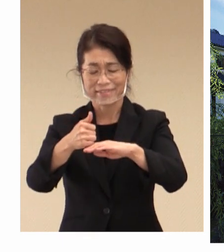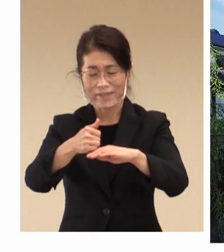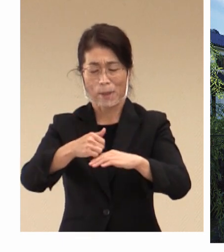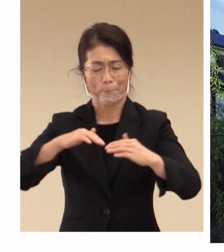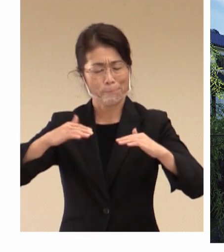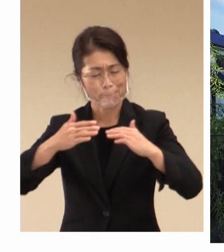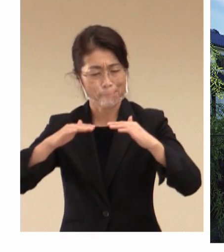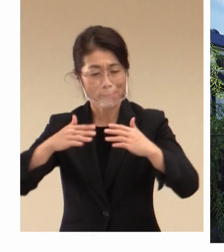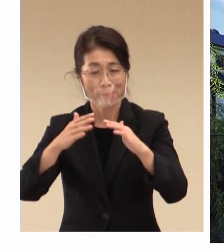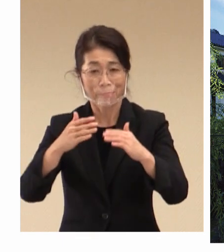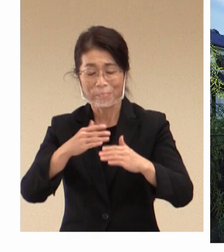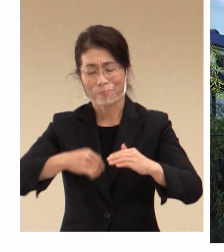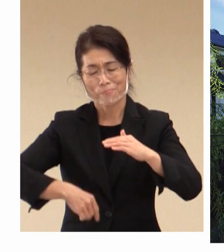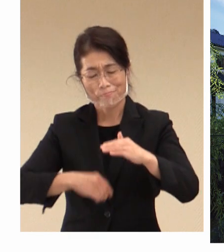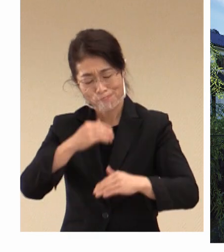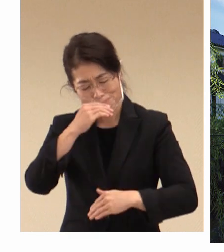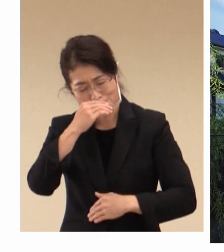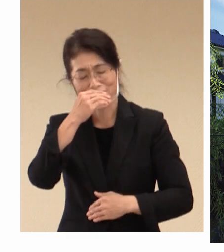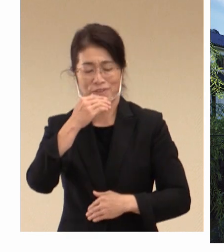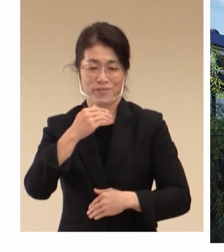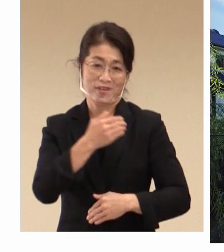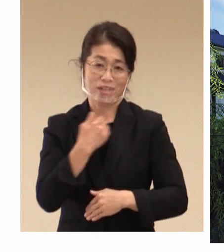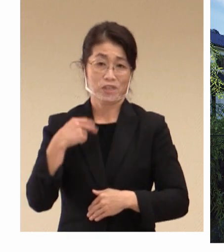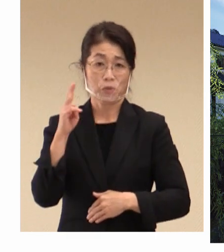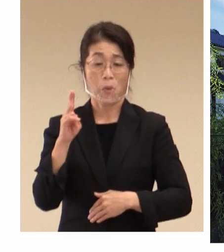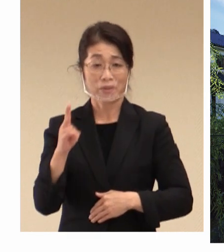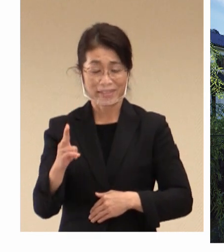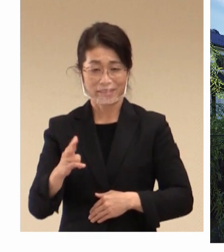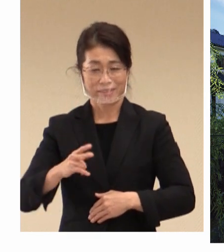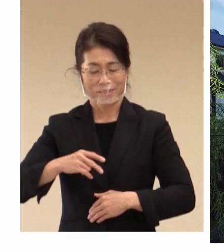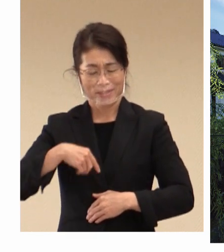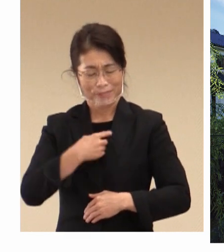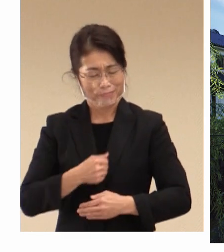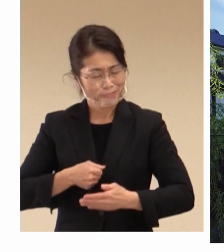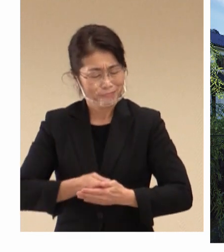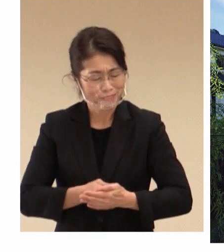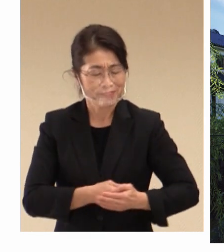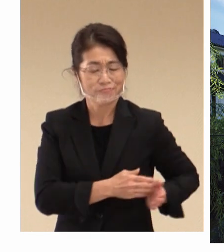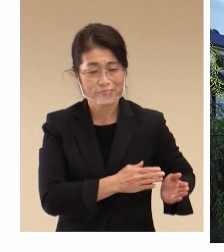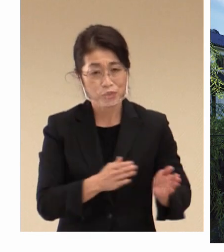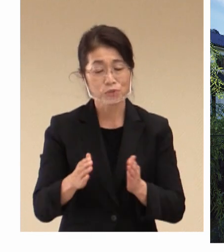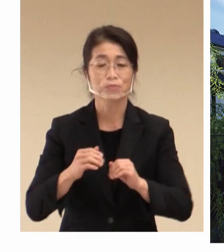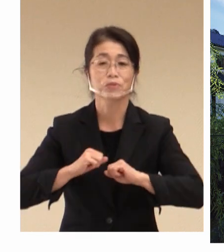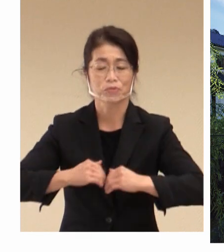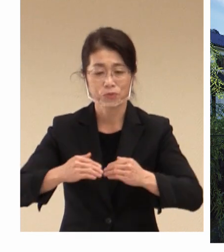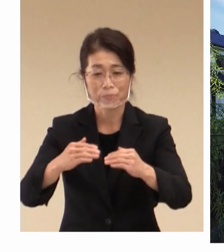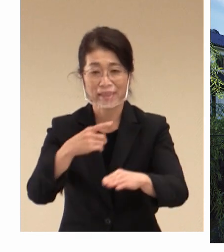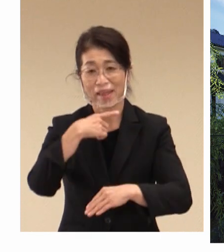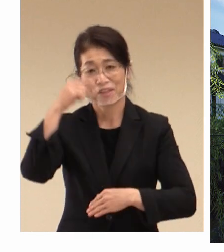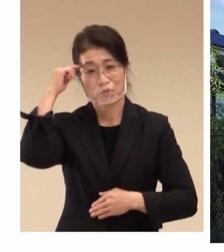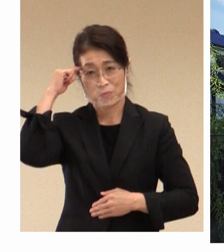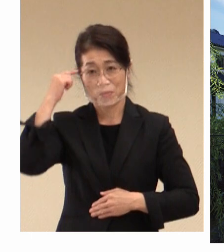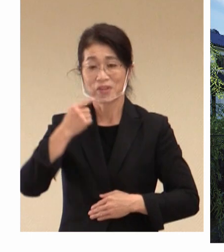深めていただけますよう、 全力で 準備を進めていきたいと考えております。